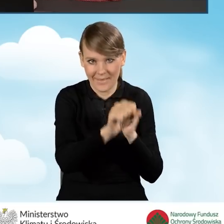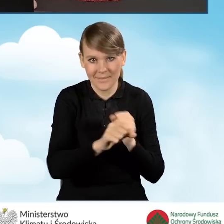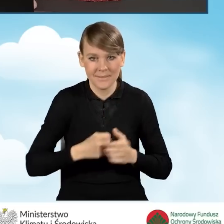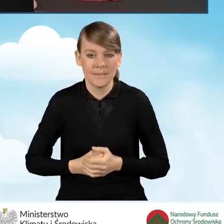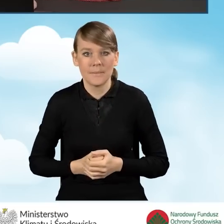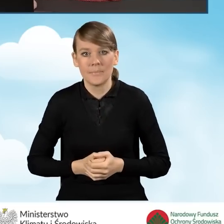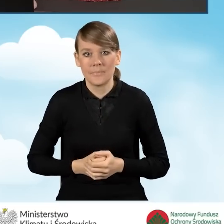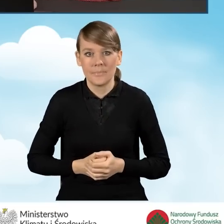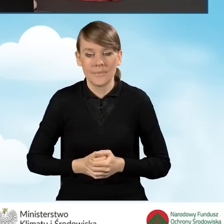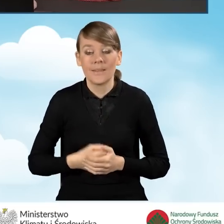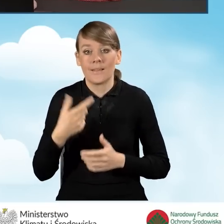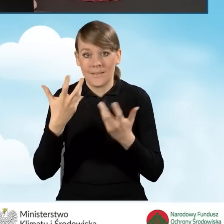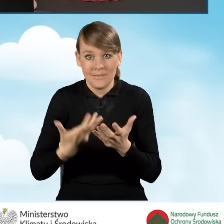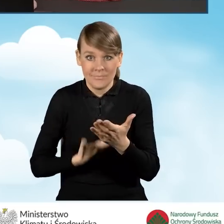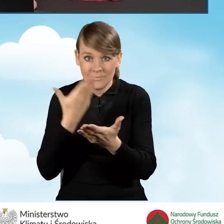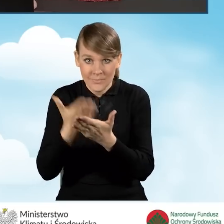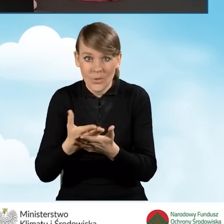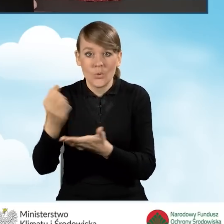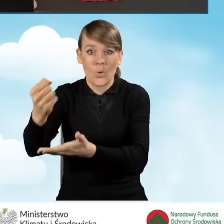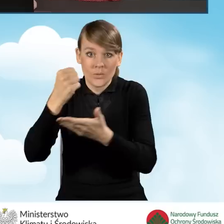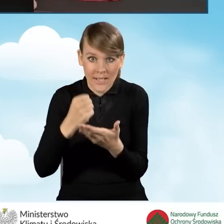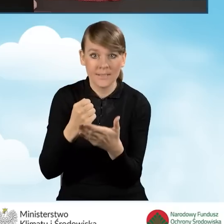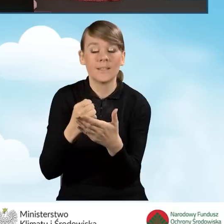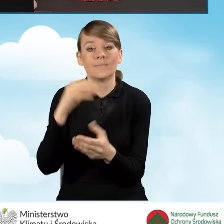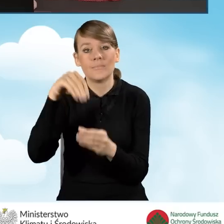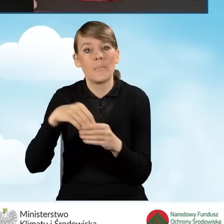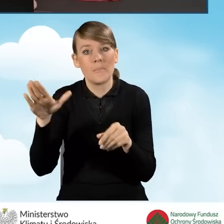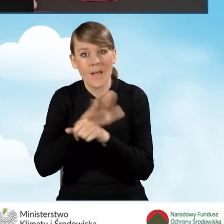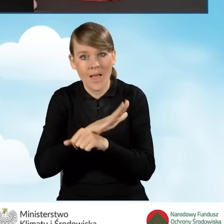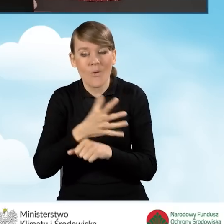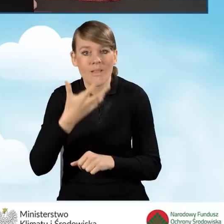Wnioskując o dotację do przedsięwzięcia z kompleksową termomodernizacją budynku,